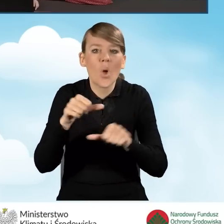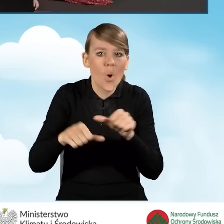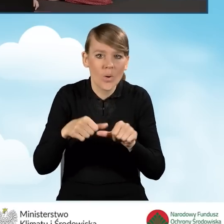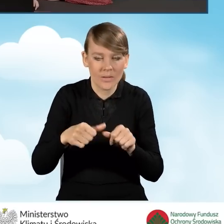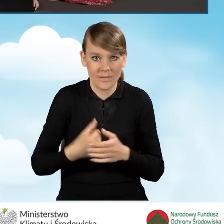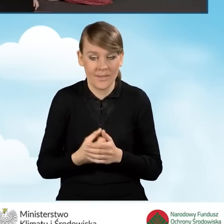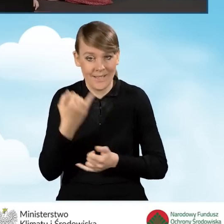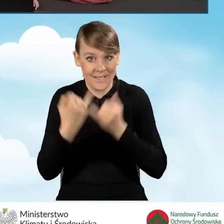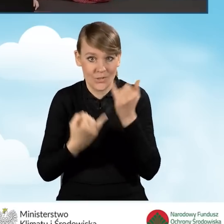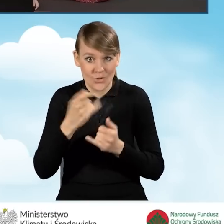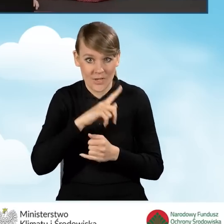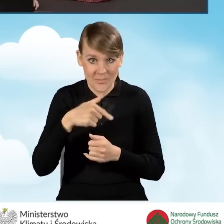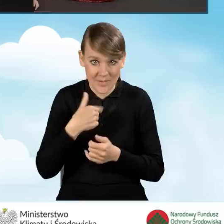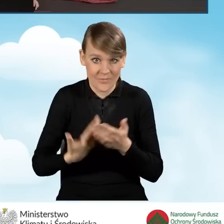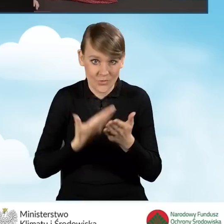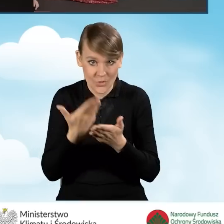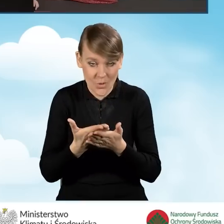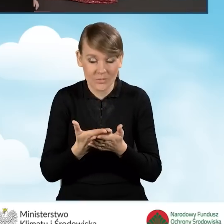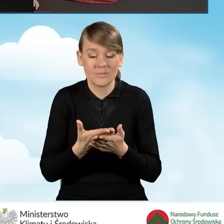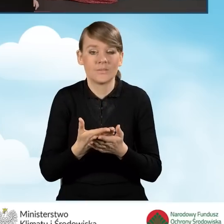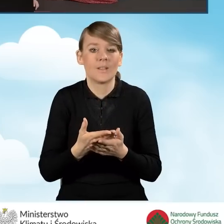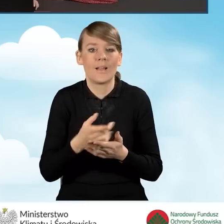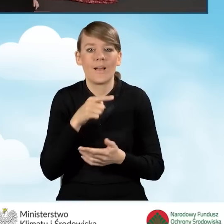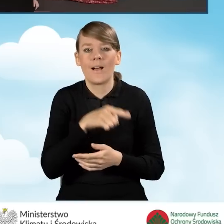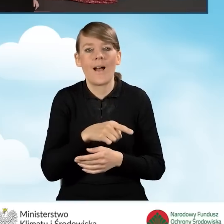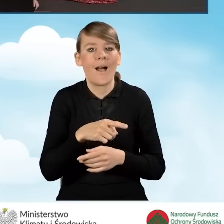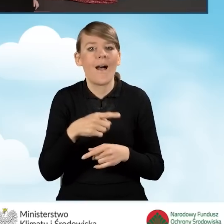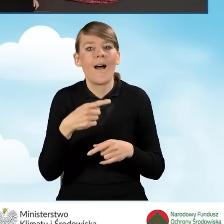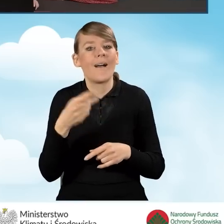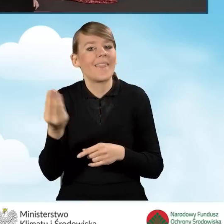Jeżeli wypełniamy wniosek nie rozliczając się za rok poprzedni,